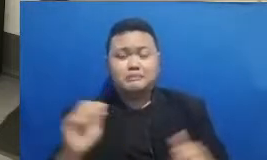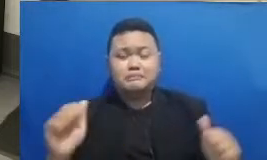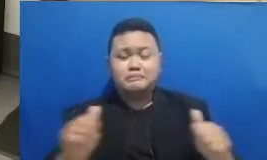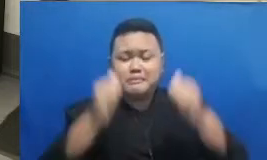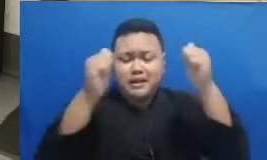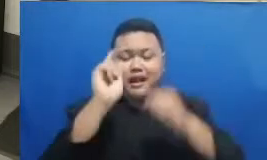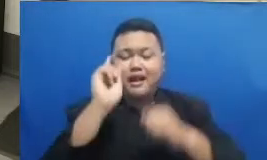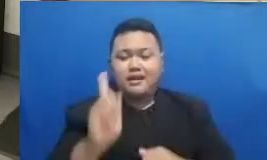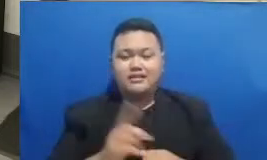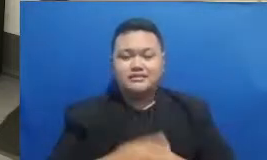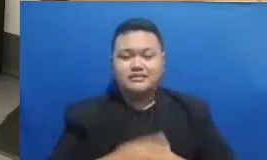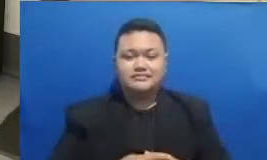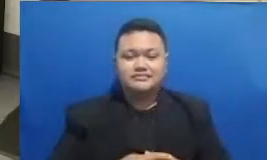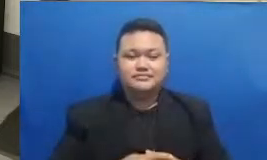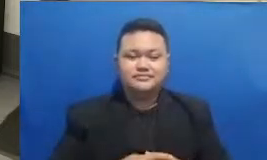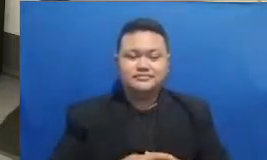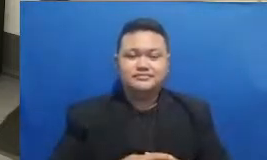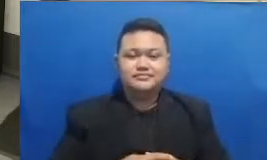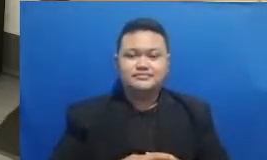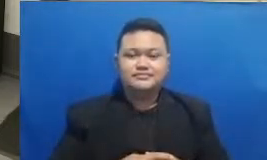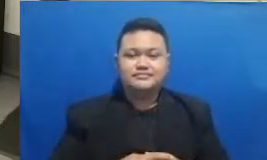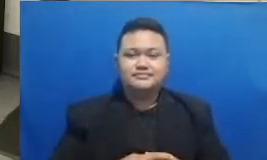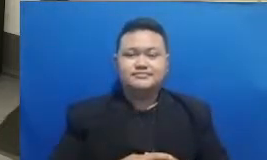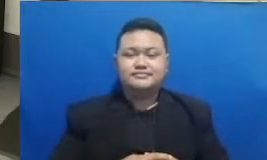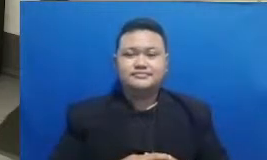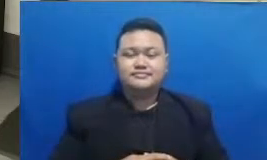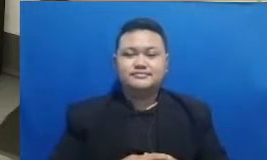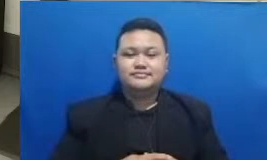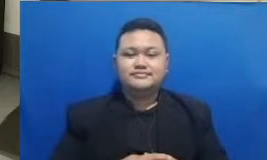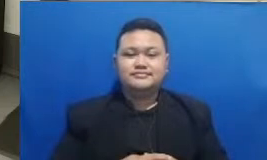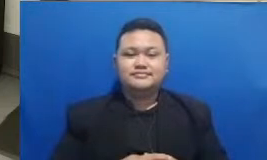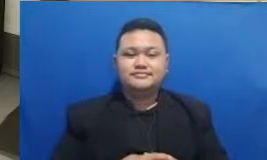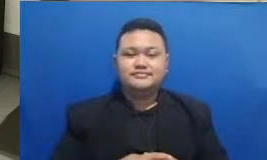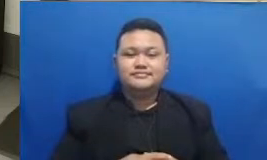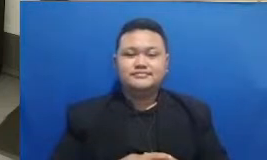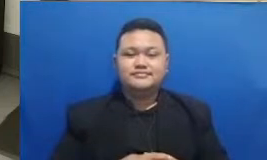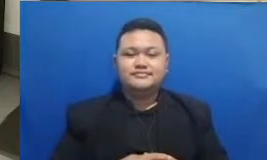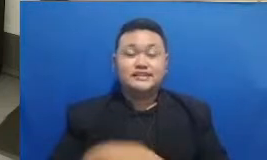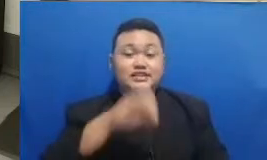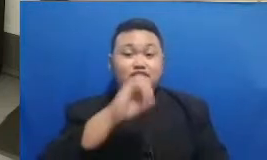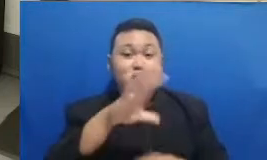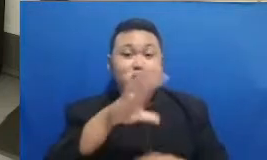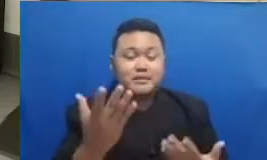hai oke dan kita sekarang akan menyimak dulu jawabannya apa ini dia jawabannya